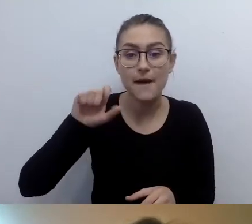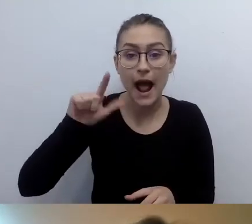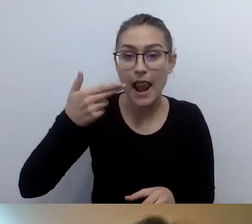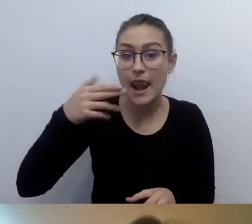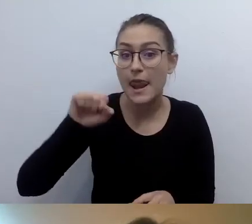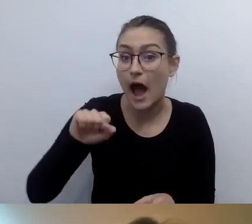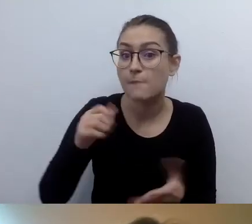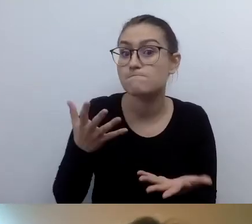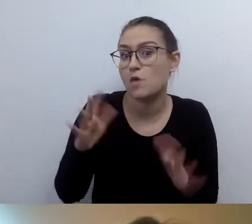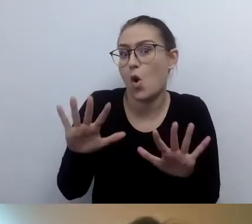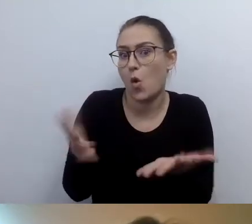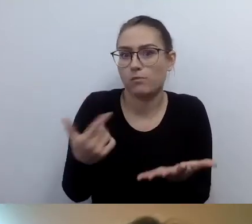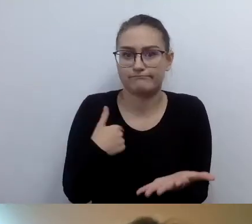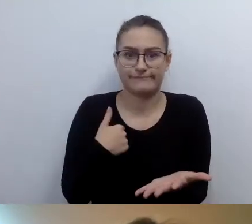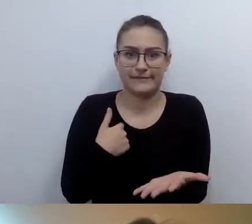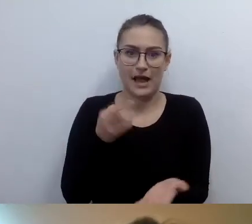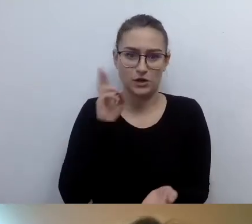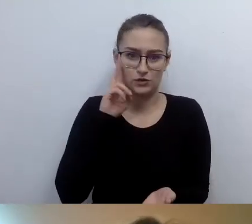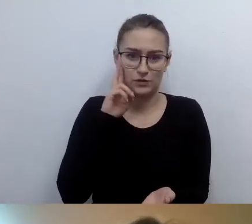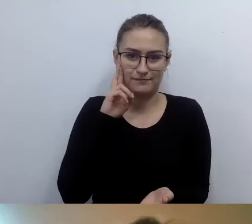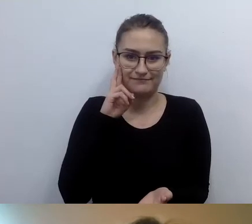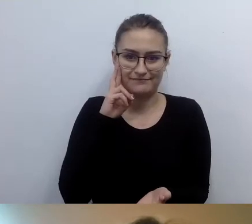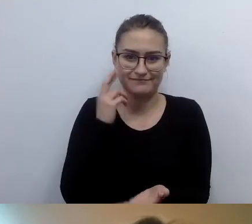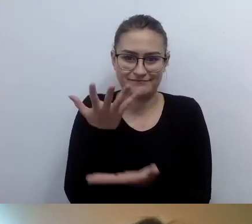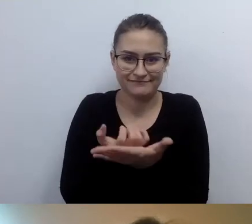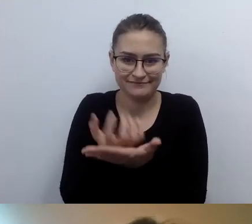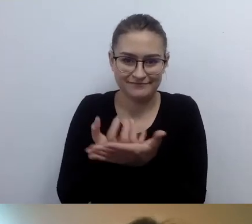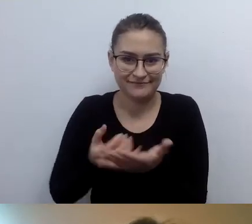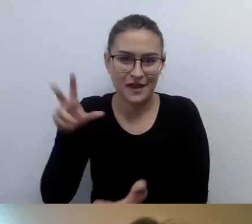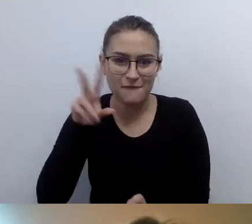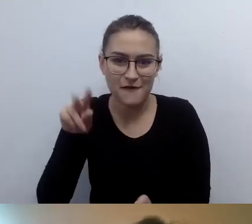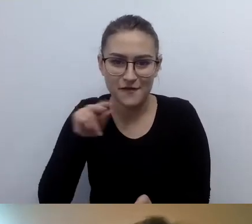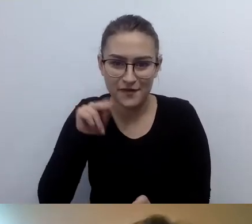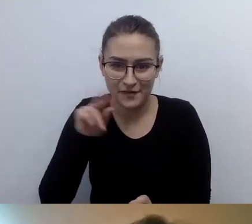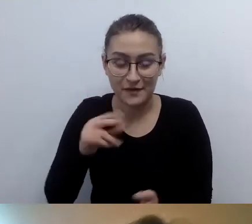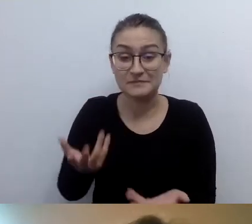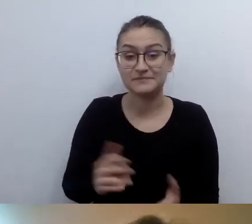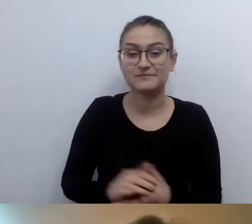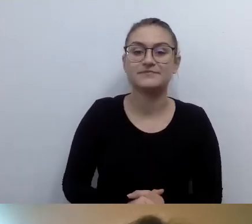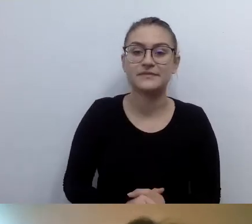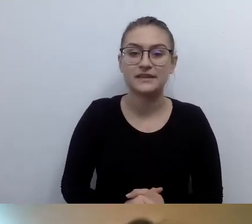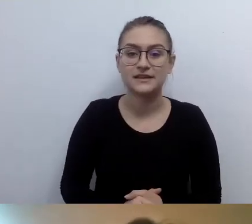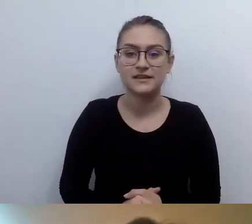Tak to jest interpretowane. Jeśli umieścimy informacje tekstową,